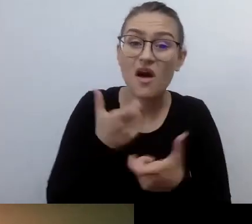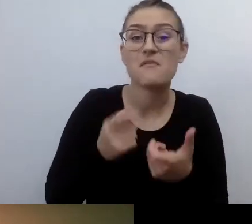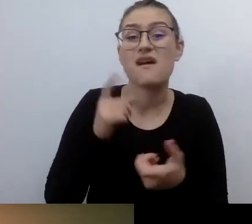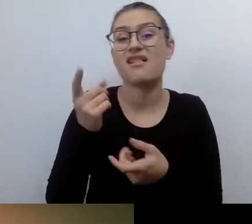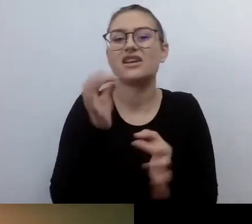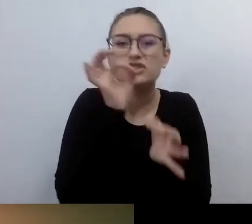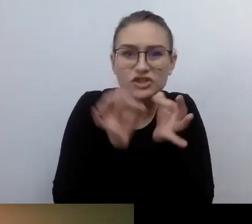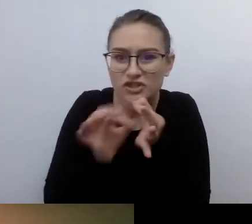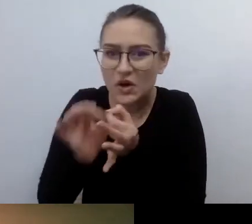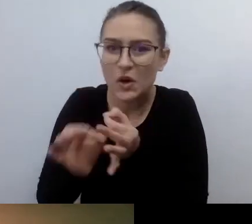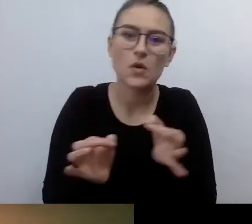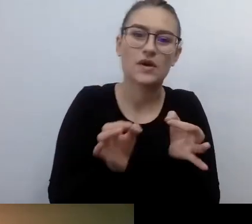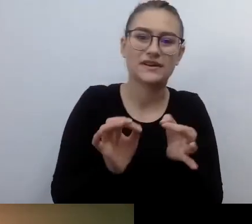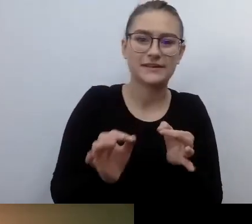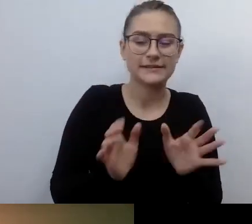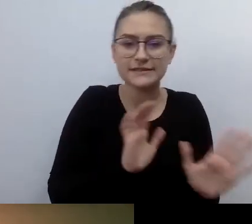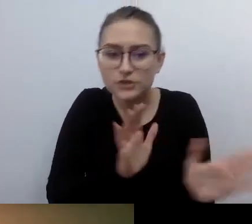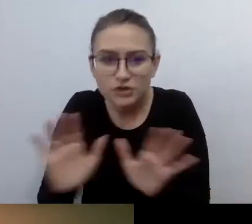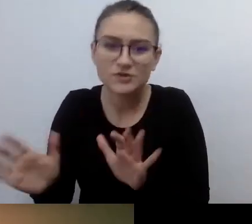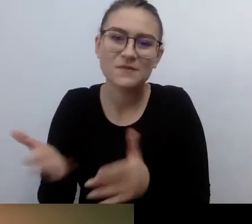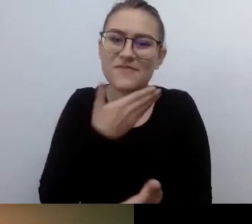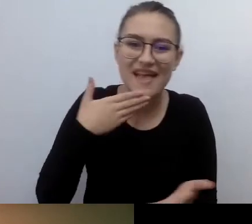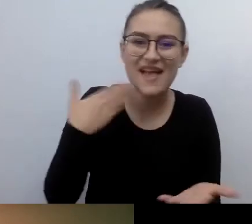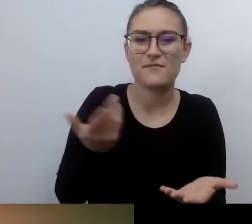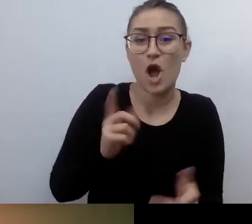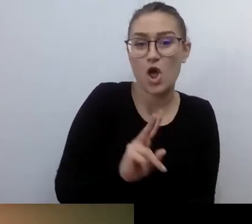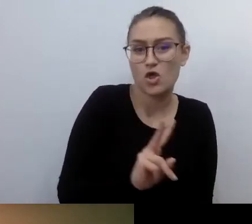Brakiem dbałości o drugiego człowieka. A to o to chodzi.